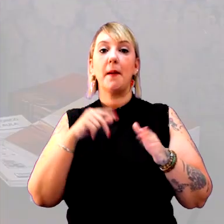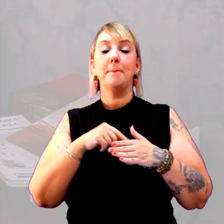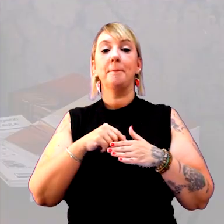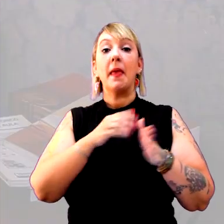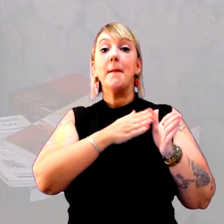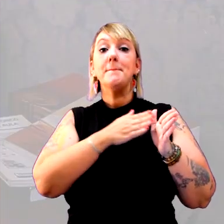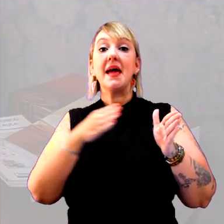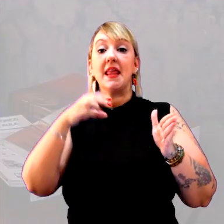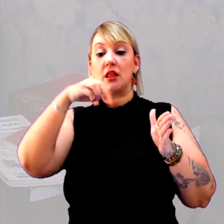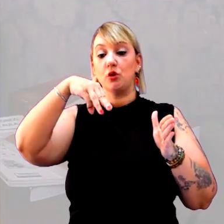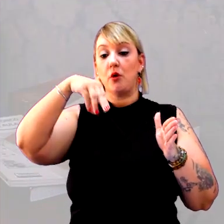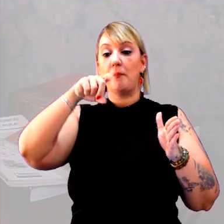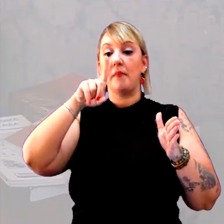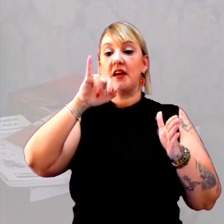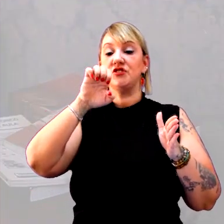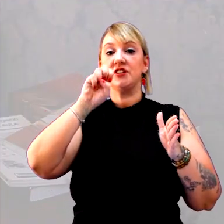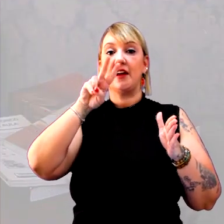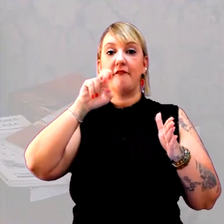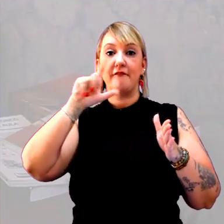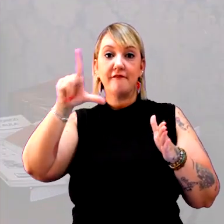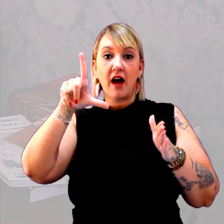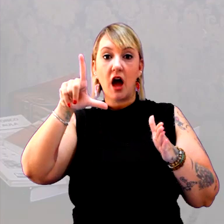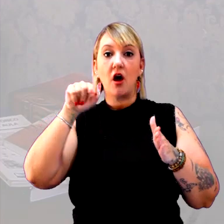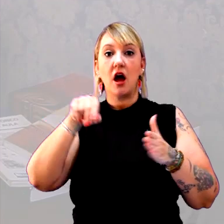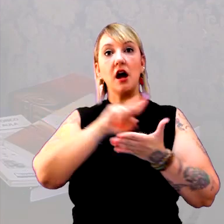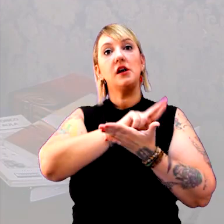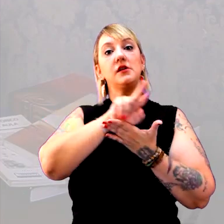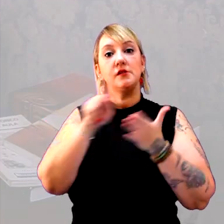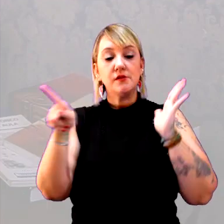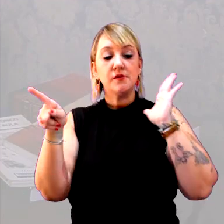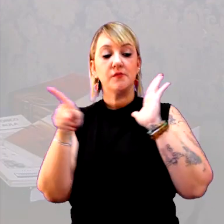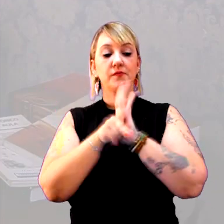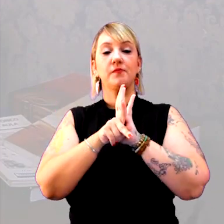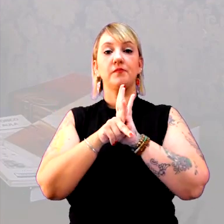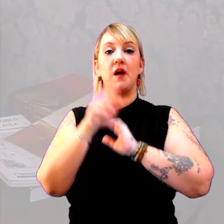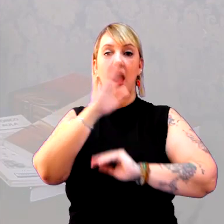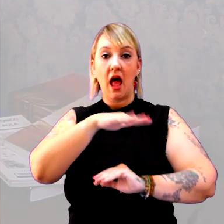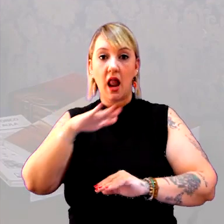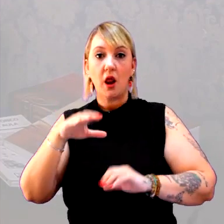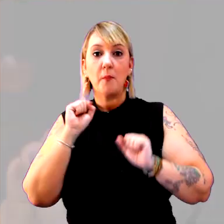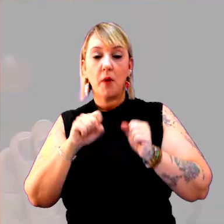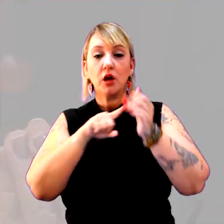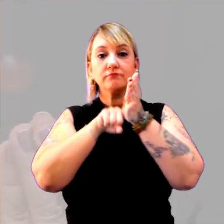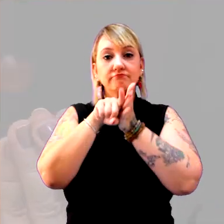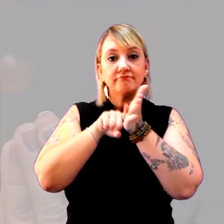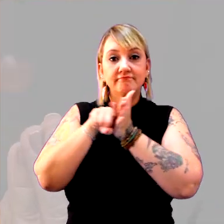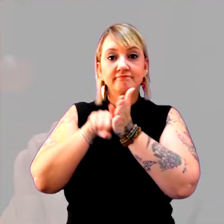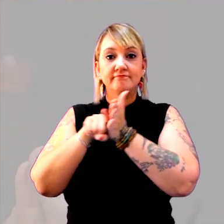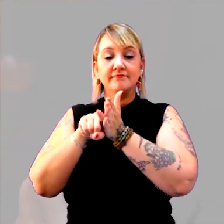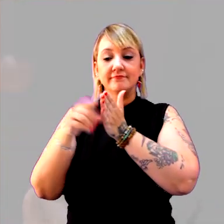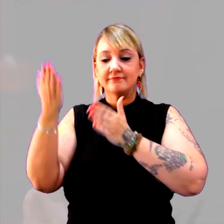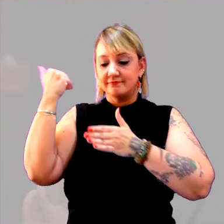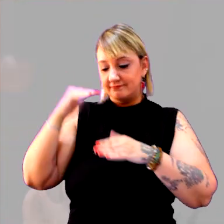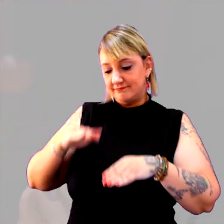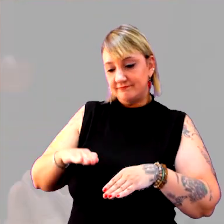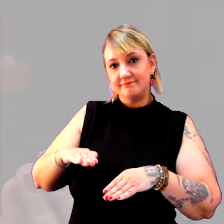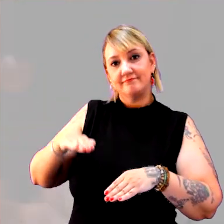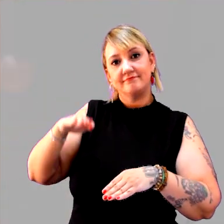Tudo isso que eu estou dizendo são características que os alunos podem pesquisar, e desde pequenos eles podem fazer pesquisas.